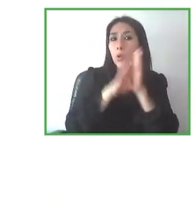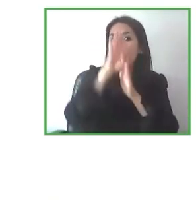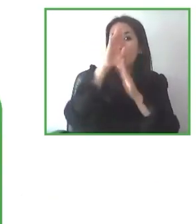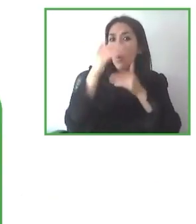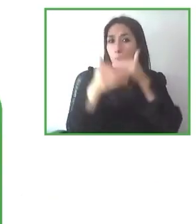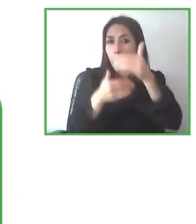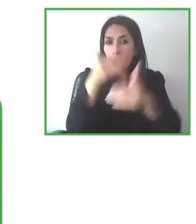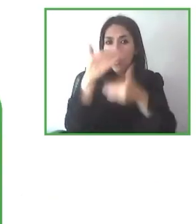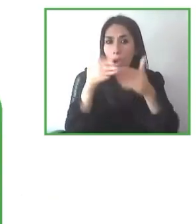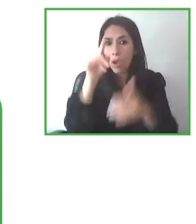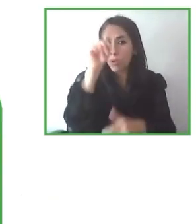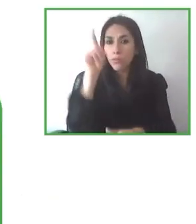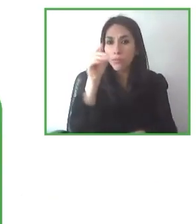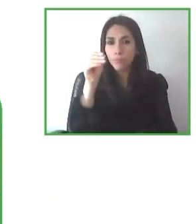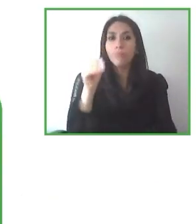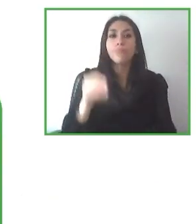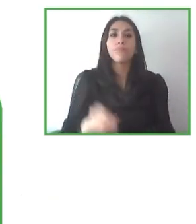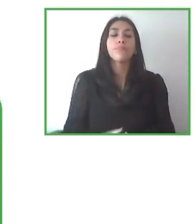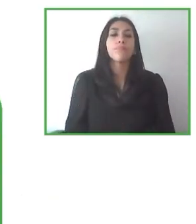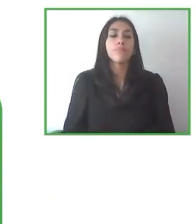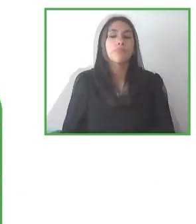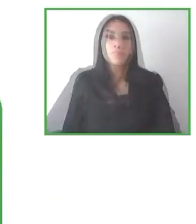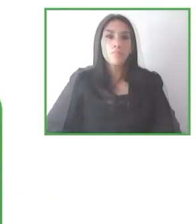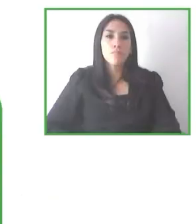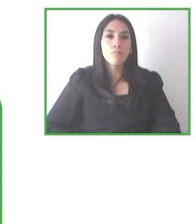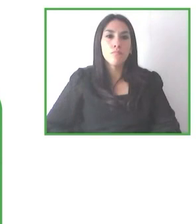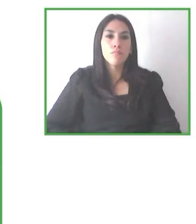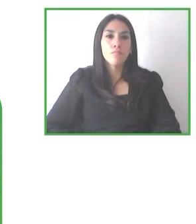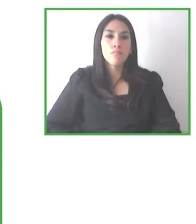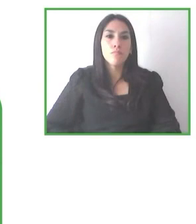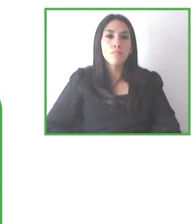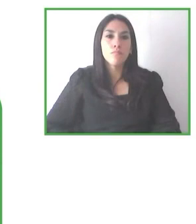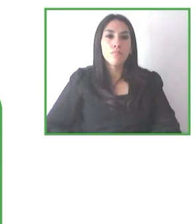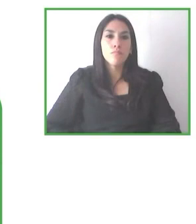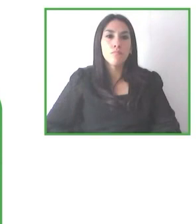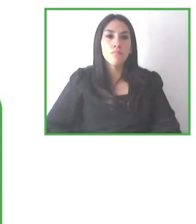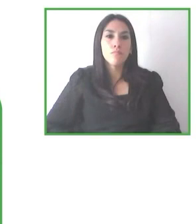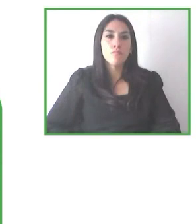discapacidad visual? ¿Va a ser un proyecto pensando en la accesibilidad universal?